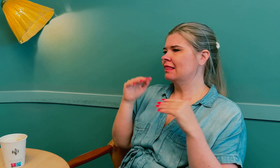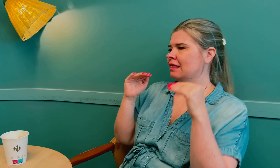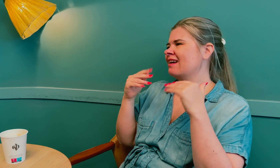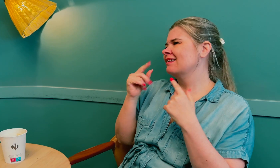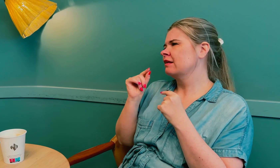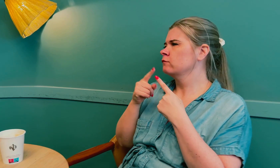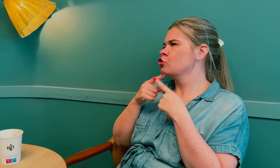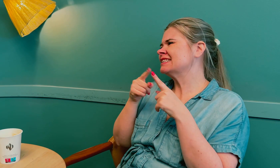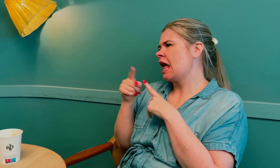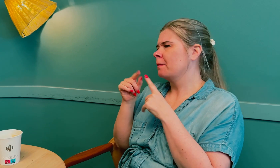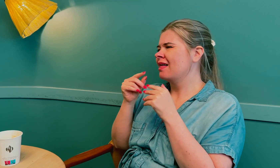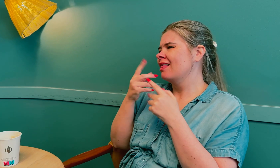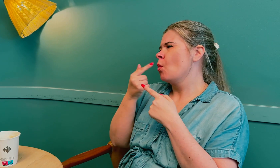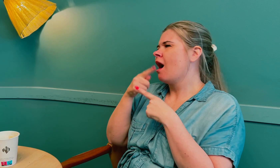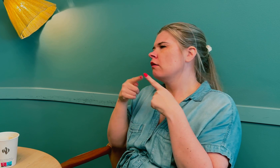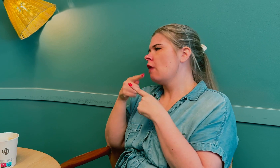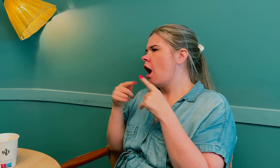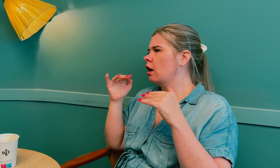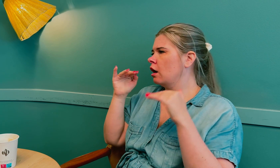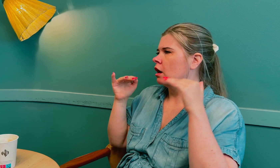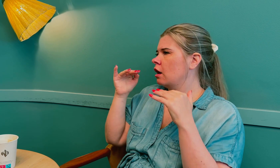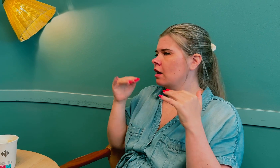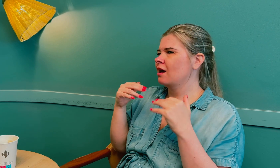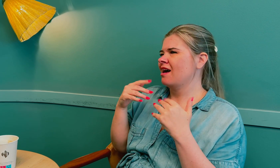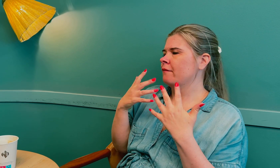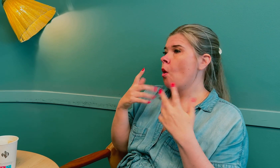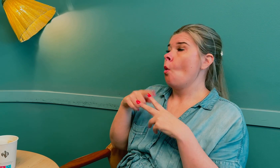Det er noen forskjeller og nyanser.